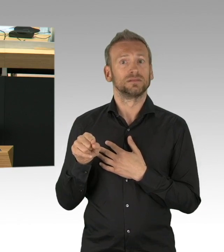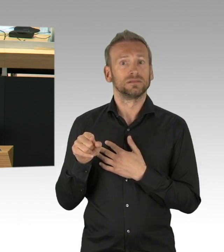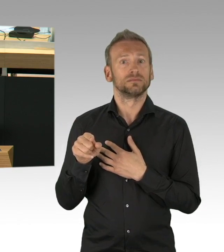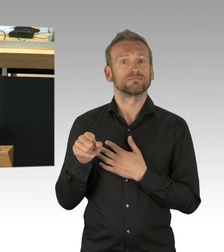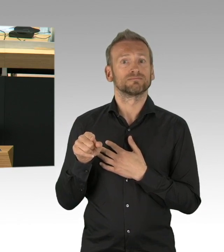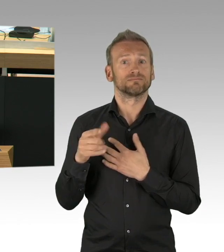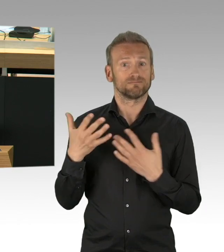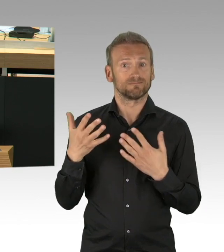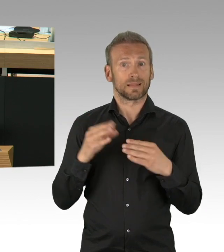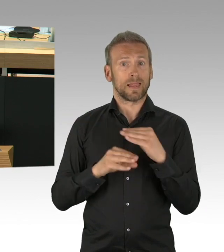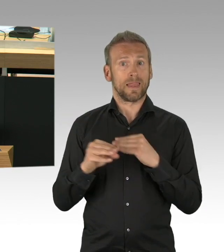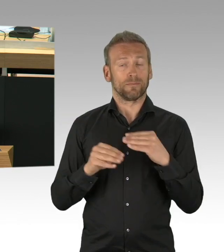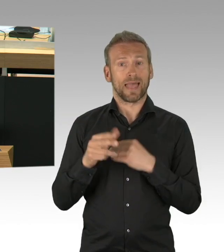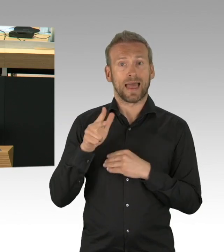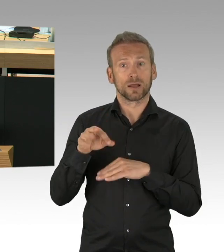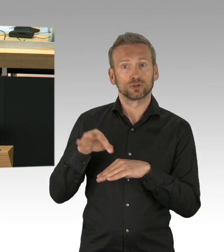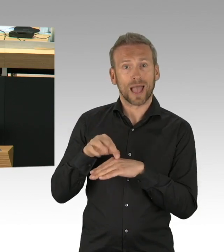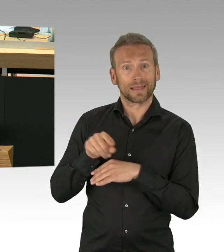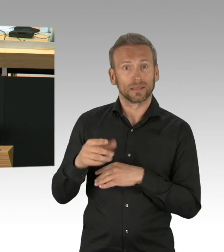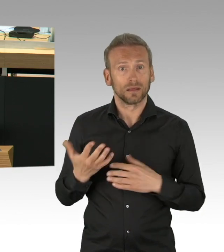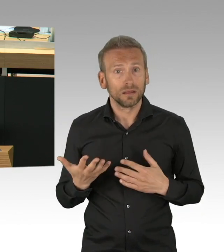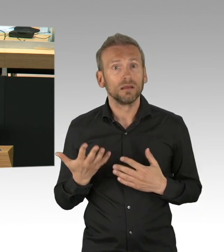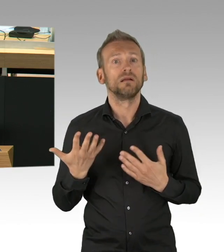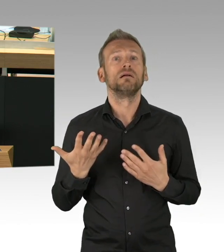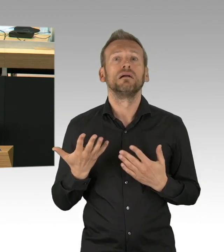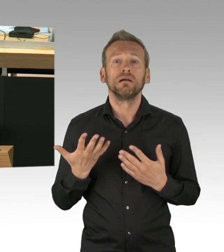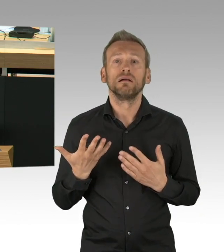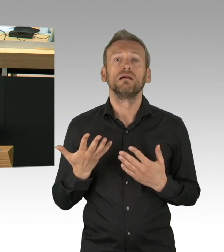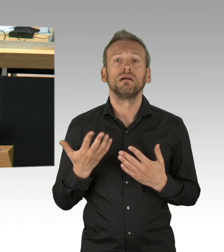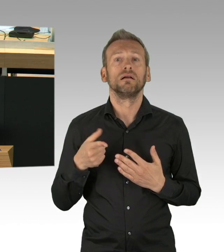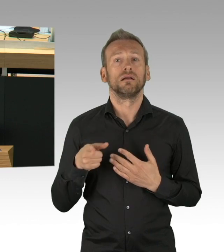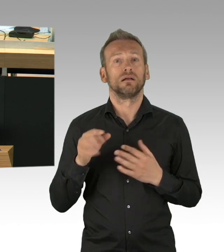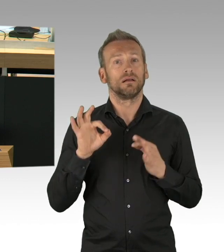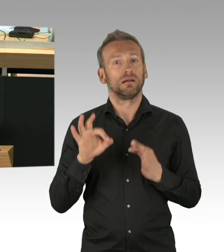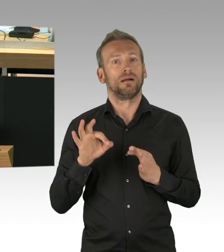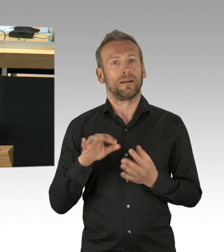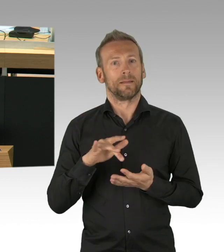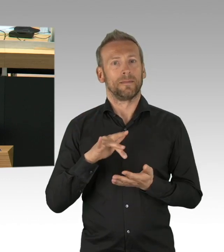Warum haben Sie nicht ein Theater unter ärztlicher Aufsicht mit Durchtestung des gesamten Publikums